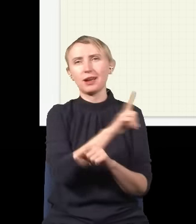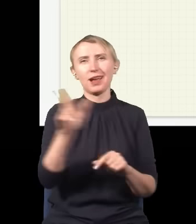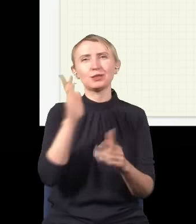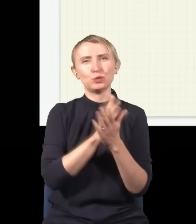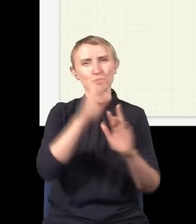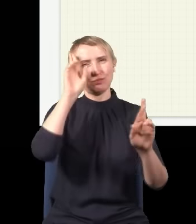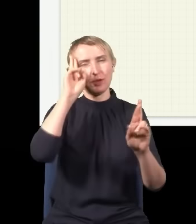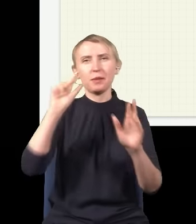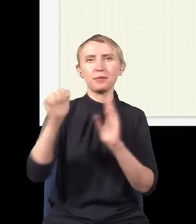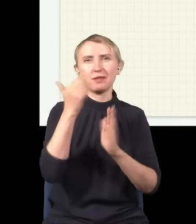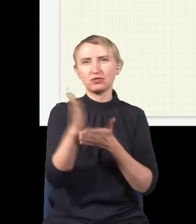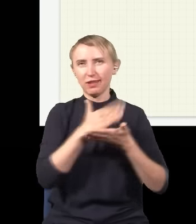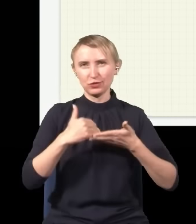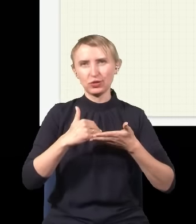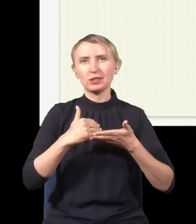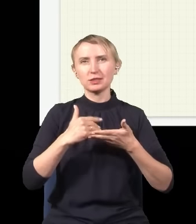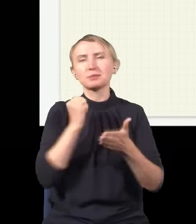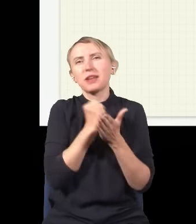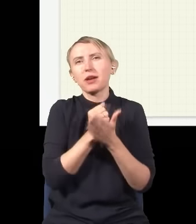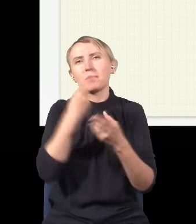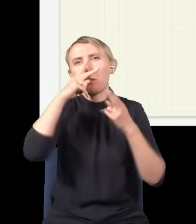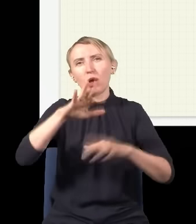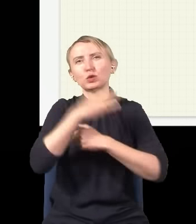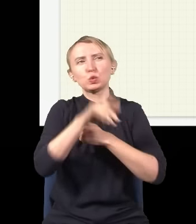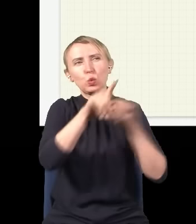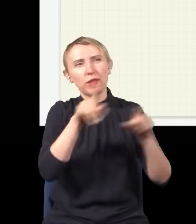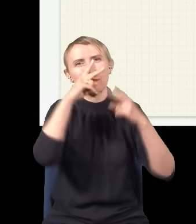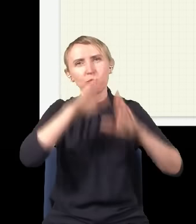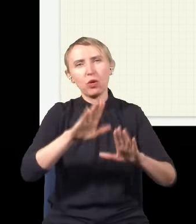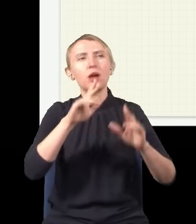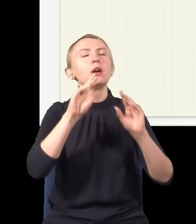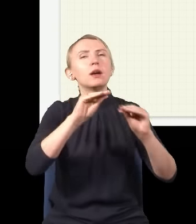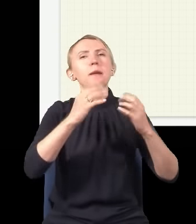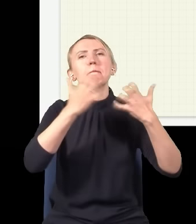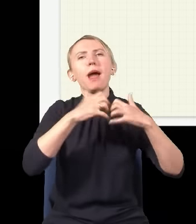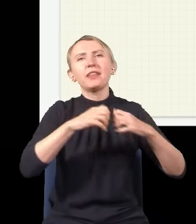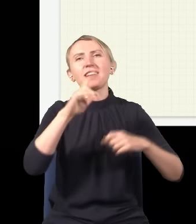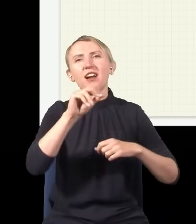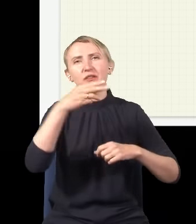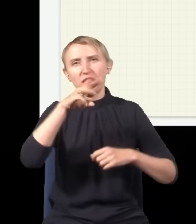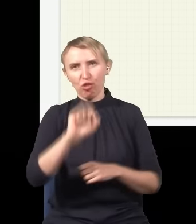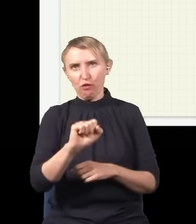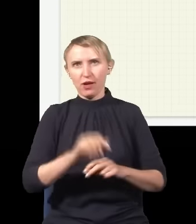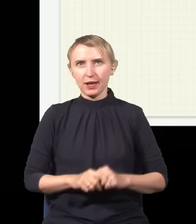go rozumieć, to jest pierwsza rzecz, którą pokazujemy studentom w ogóle, jak ich uczymy mechaniki kwantowej.